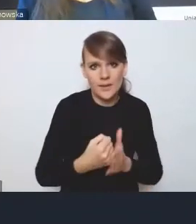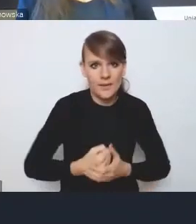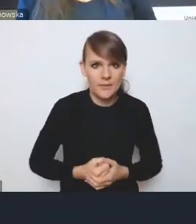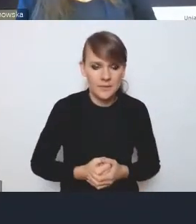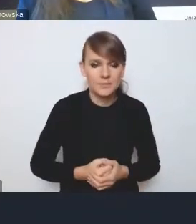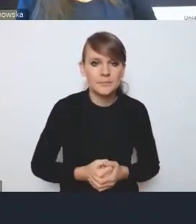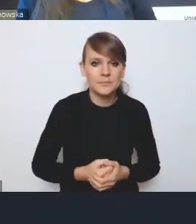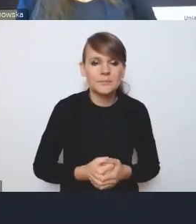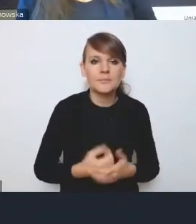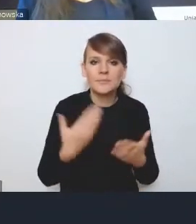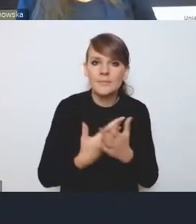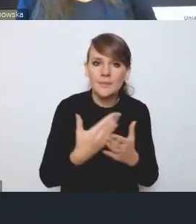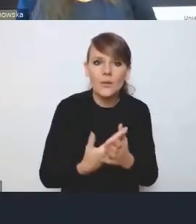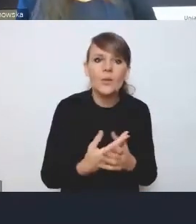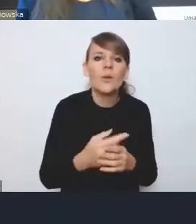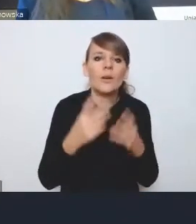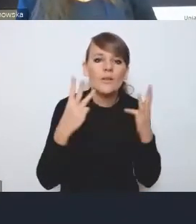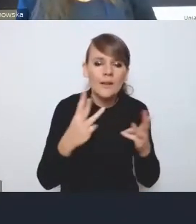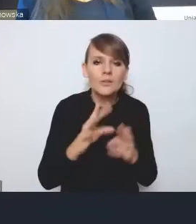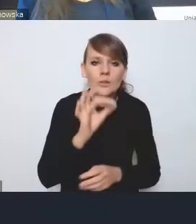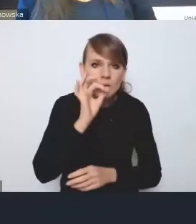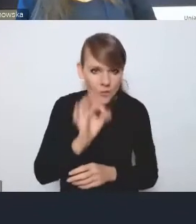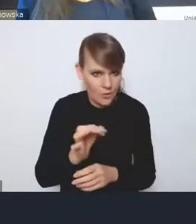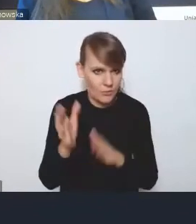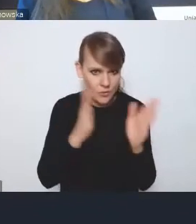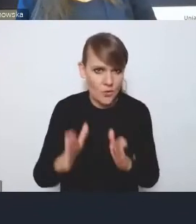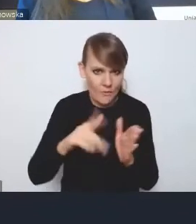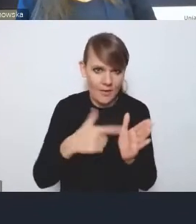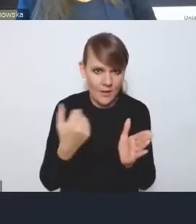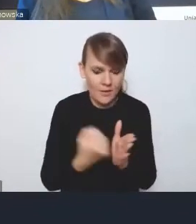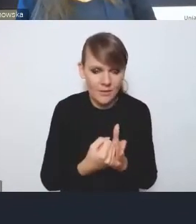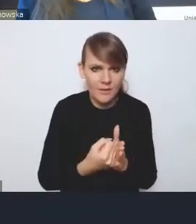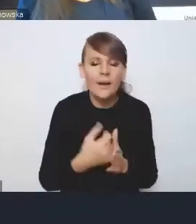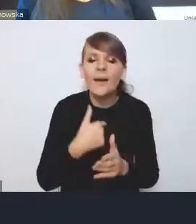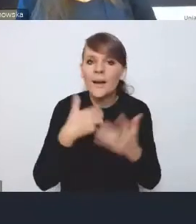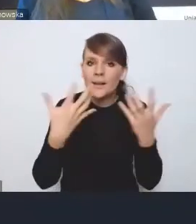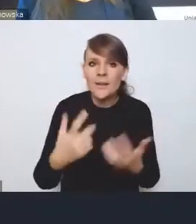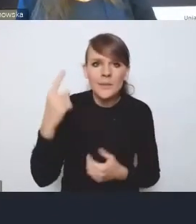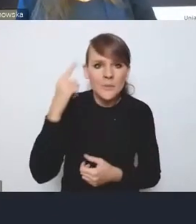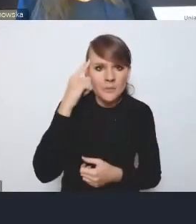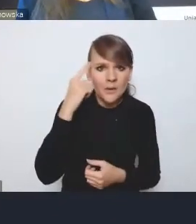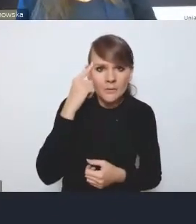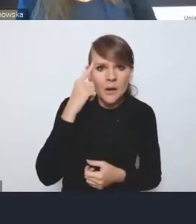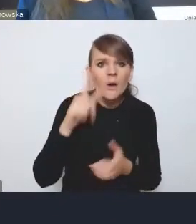jakie znaczenie będzie miała dobrze skonstruowana ustawa. Chcę przypomnieć, że ustawa o rozwoju miast